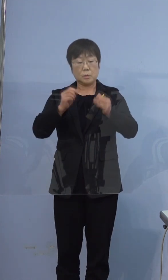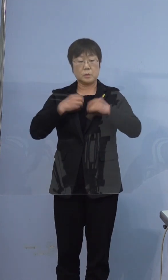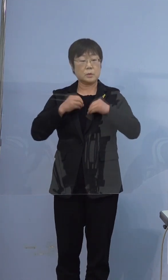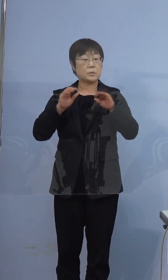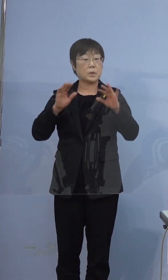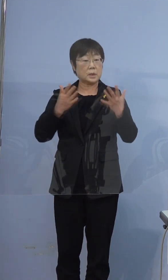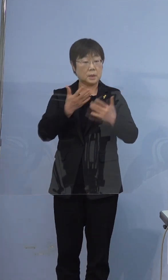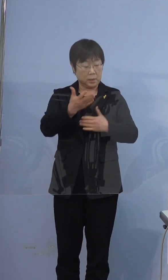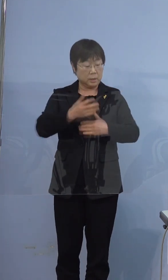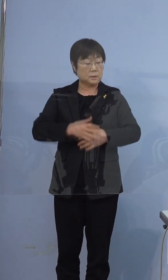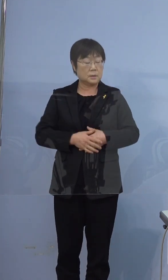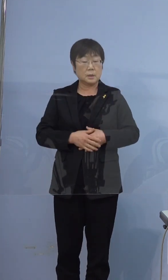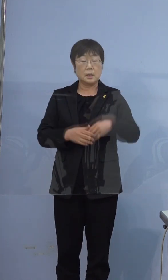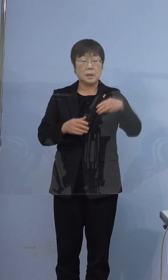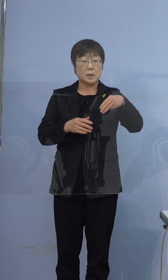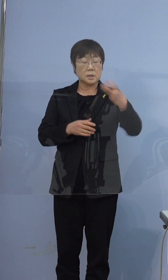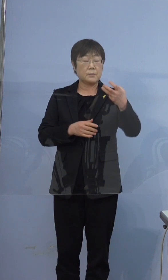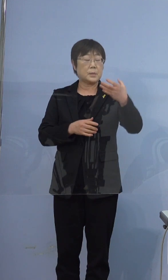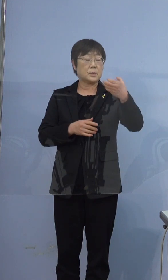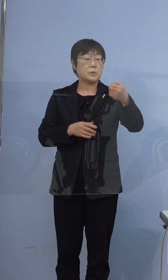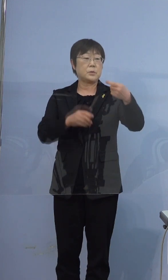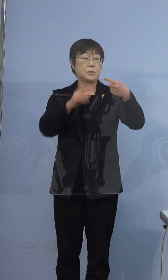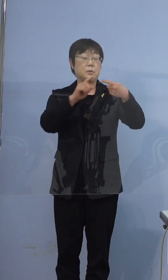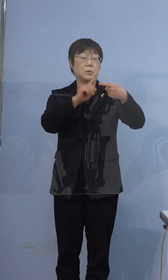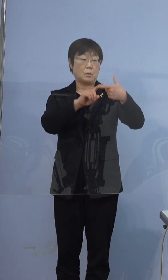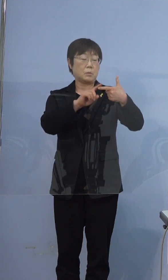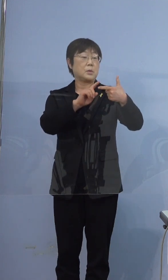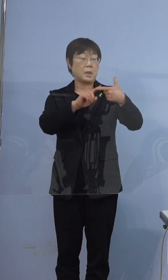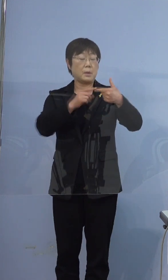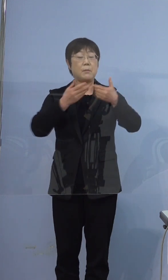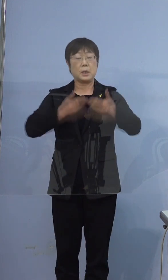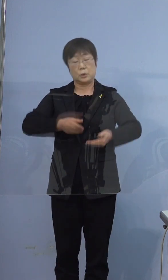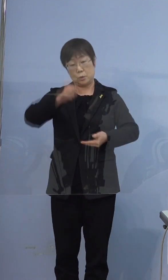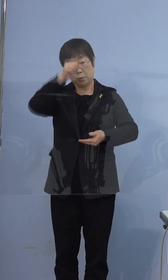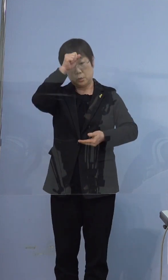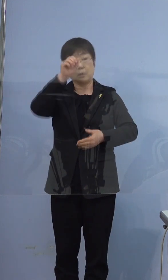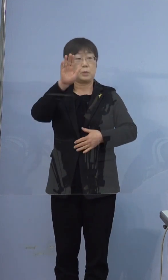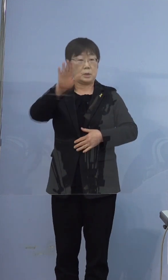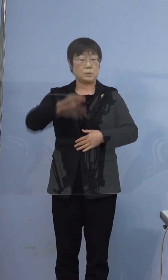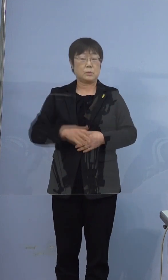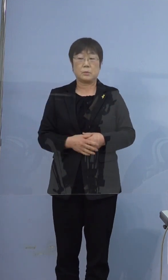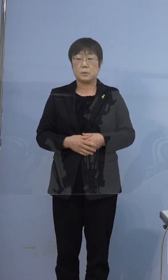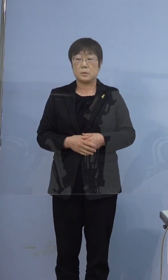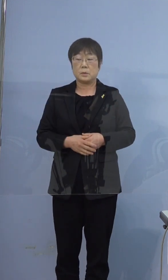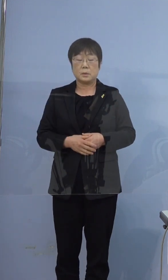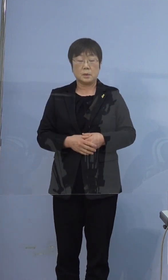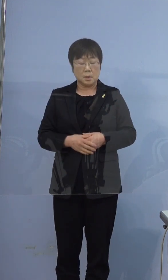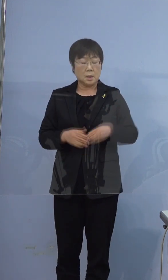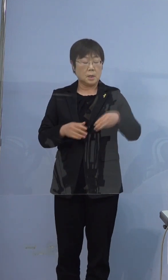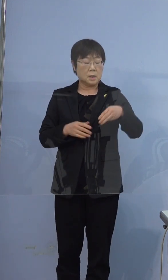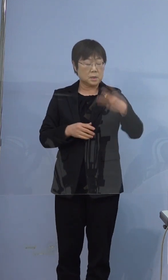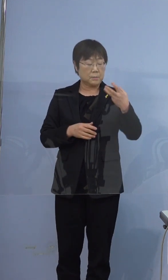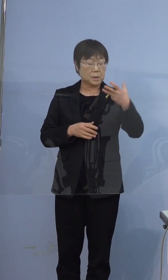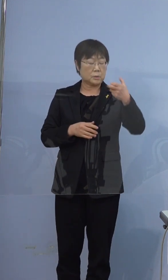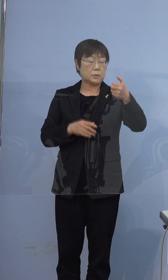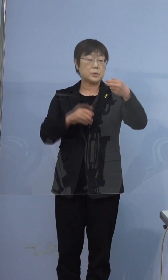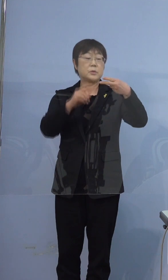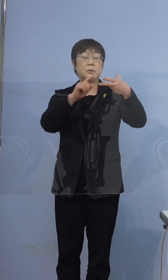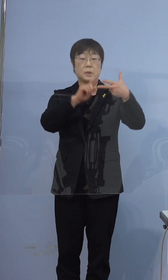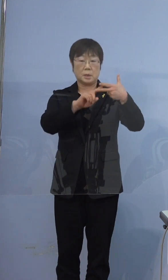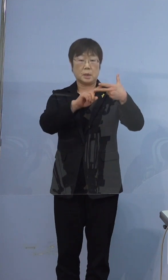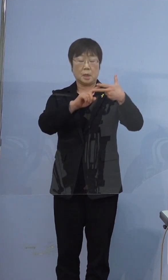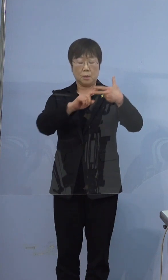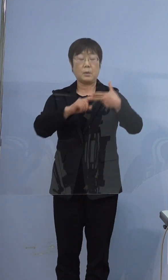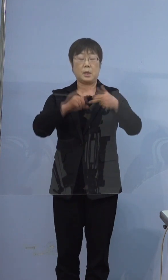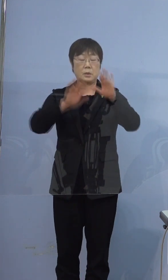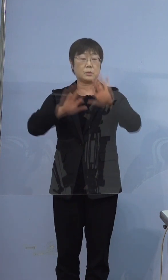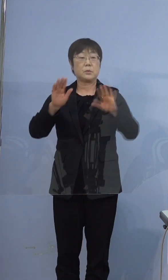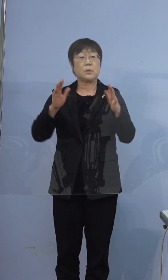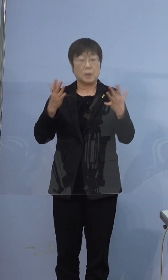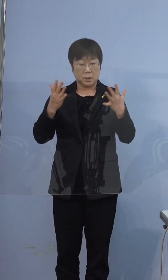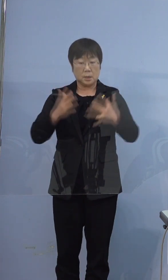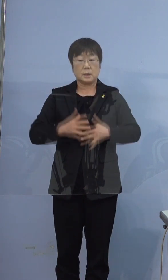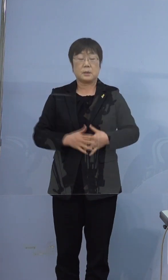396例目の方は重症でございます 397例目の方は無症状です